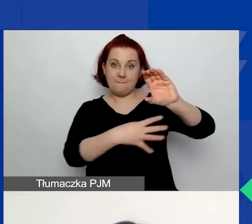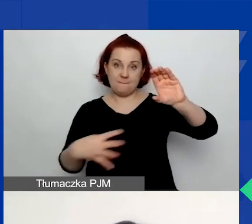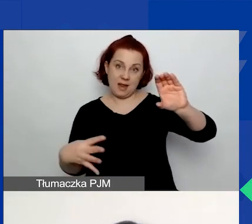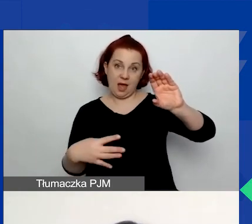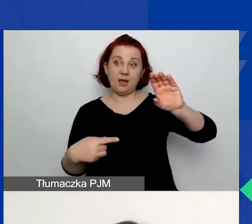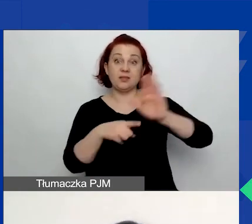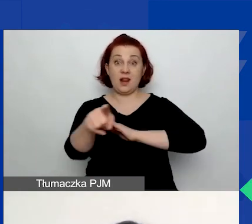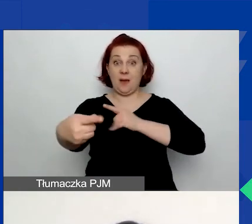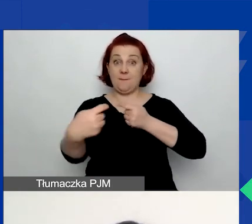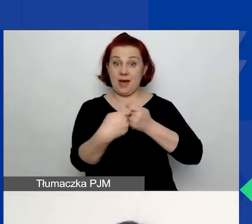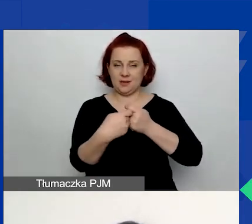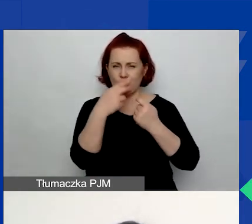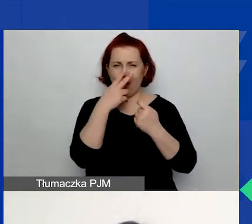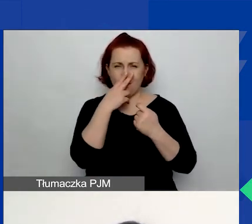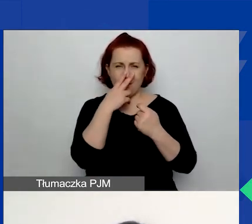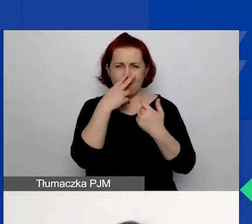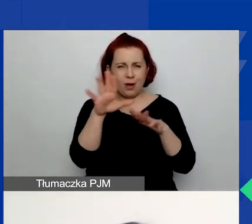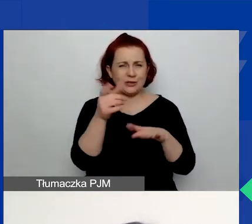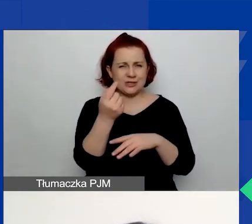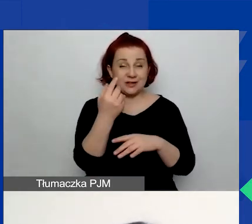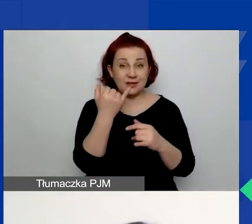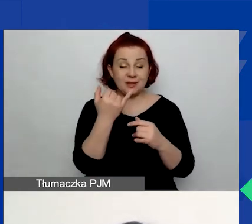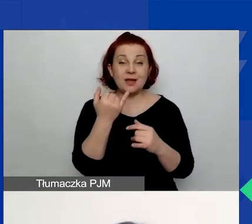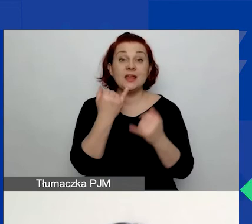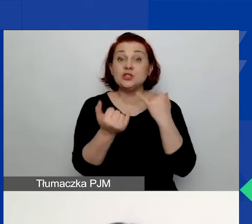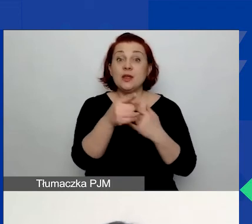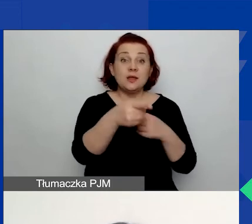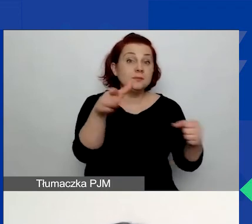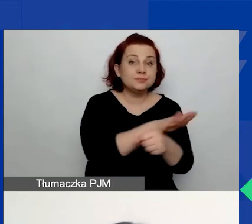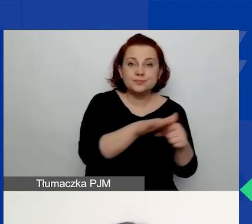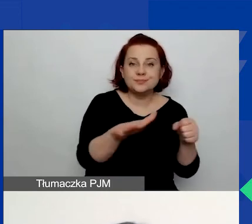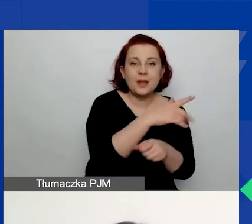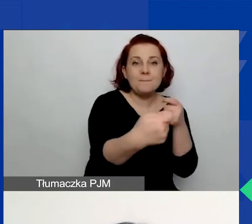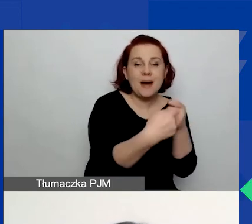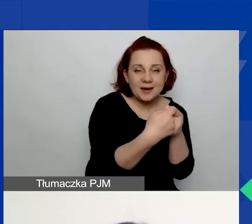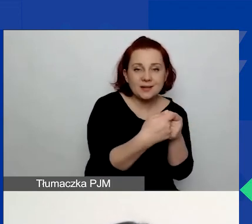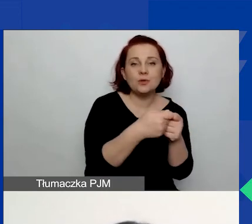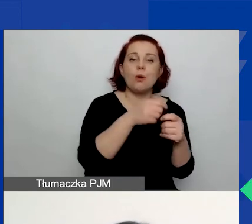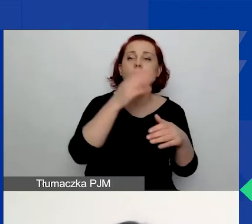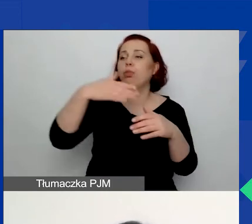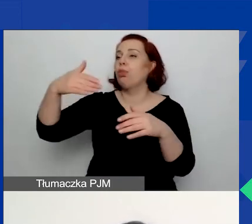ale jeżeli nie wypełnicie danych dotyczących partnera i przejdziecie do wypełnienia budżetu,